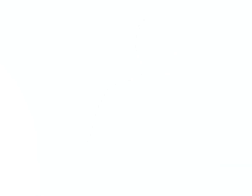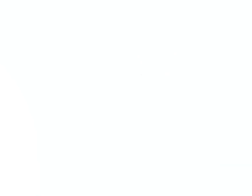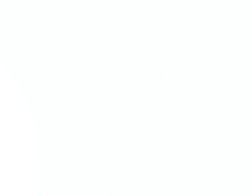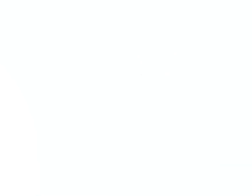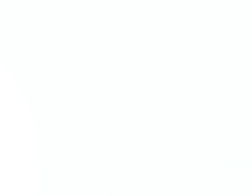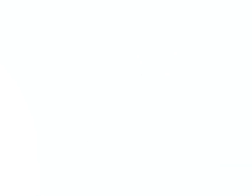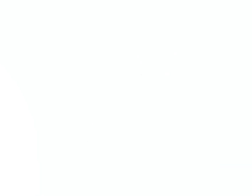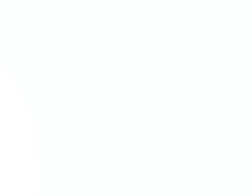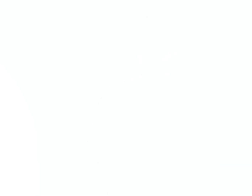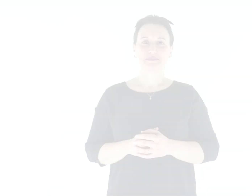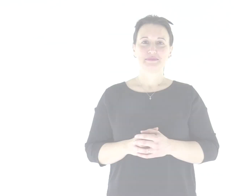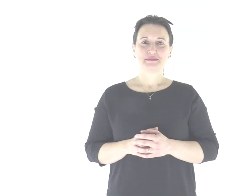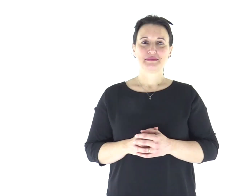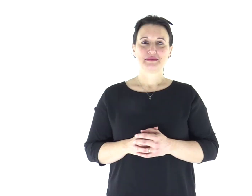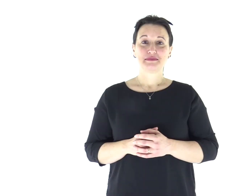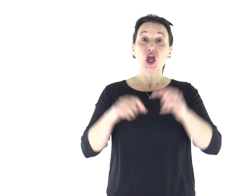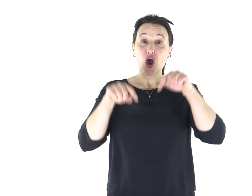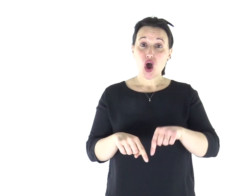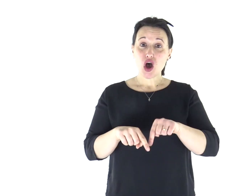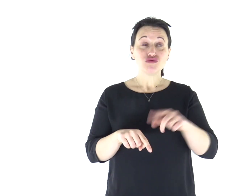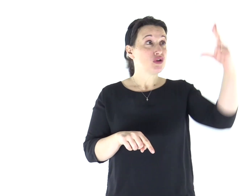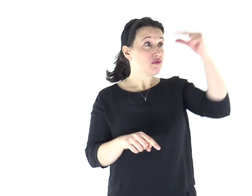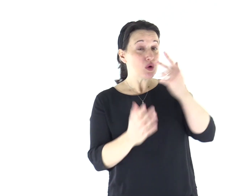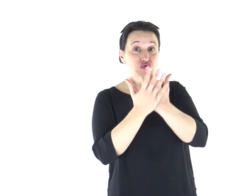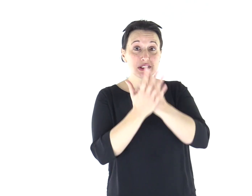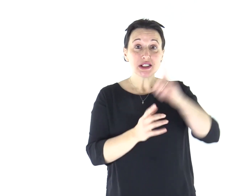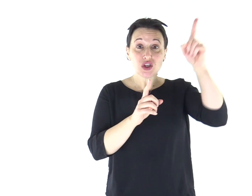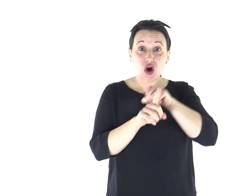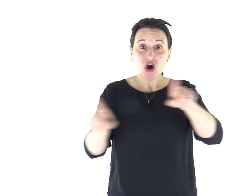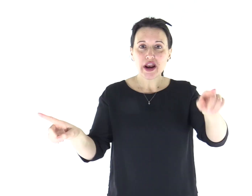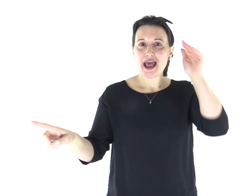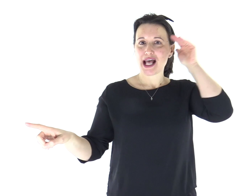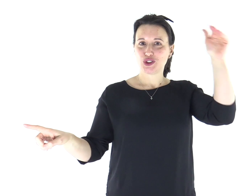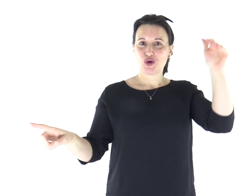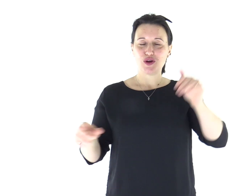Salmo Responsoriale Ascoltate oggi la voce del Signore.